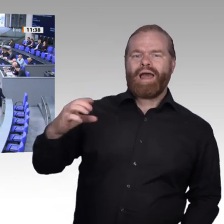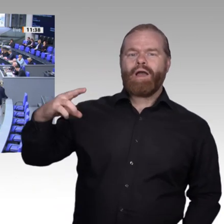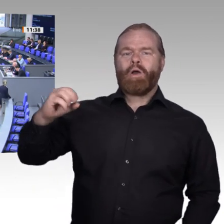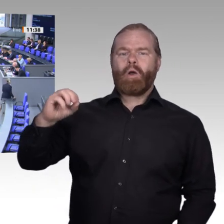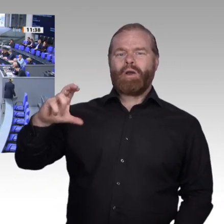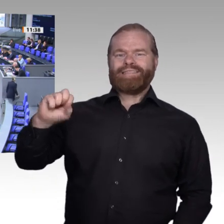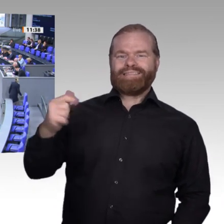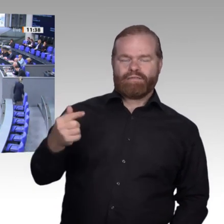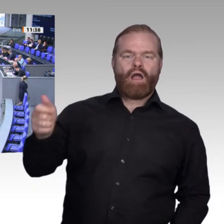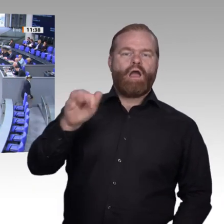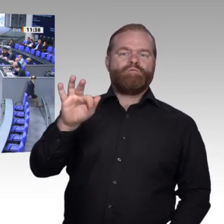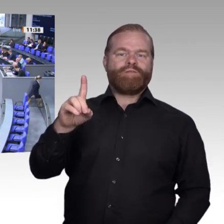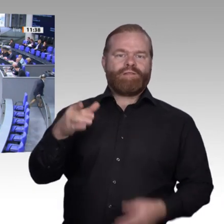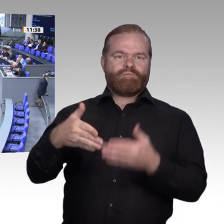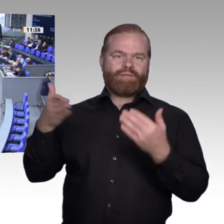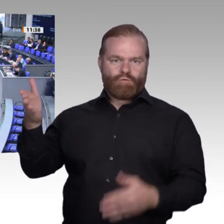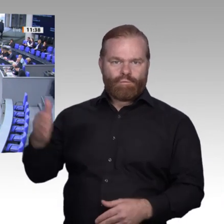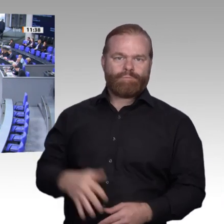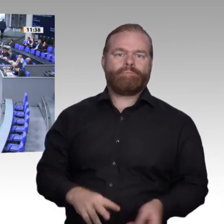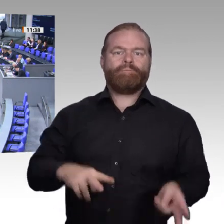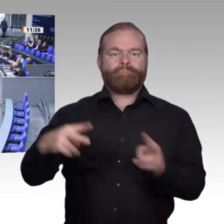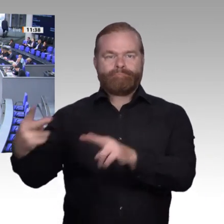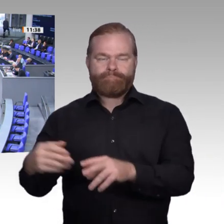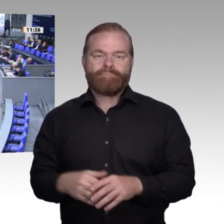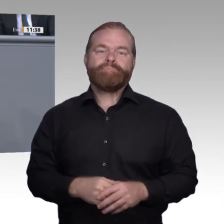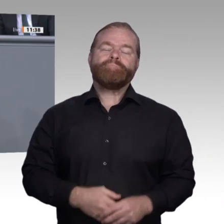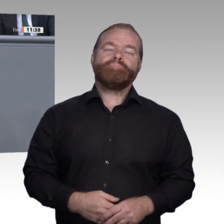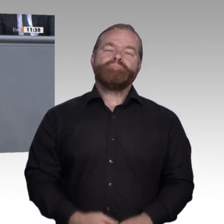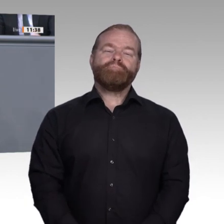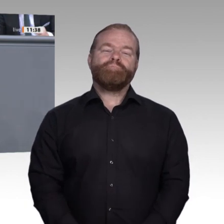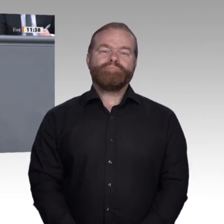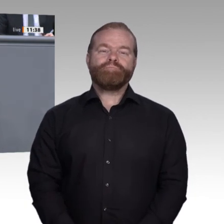Anfang der Enquete-Kommission stand die parteiübergreifende gemeinsame tiefe Überzeugung,